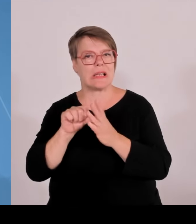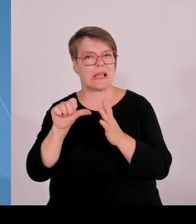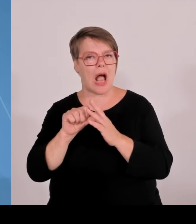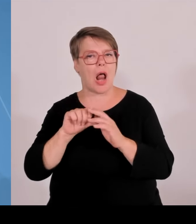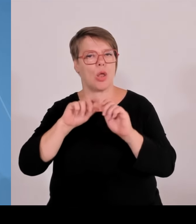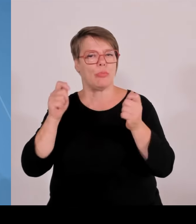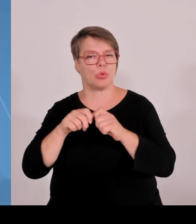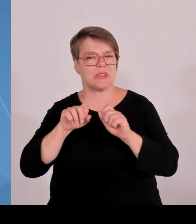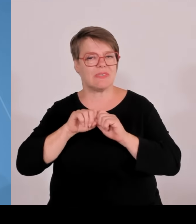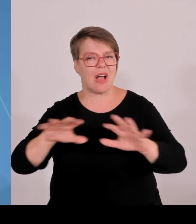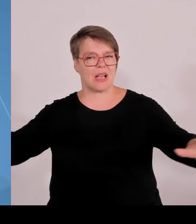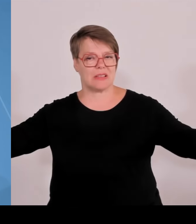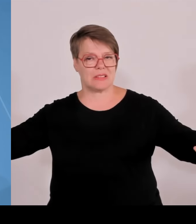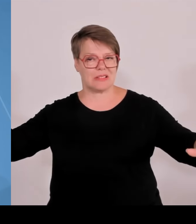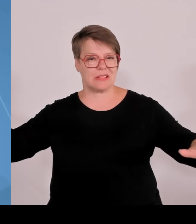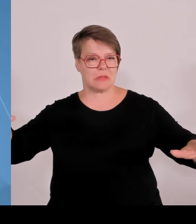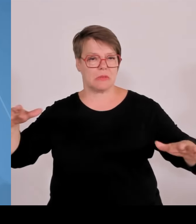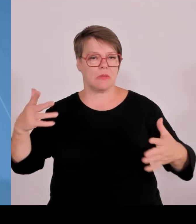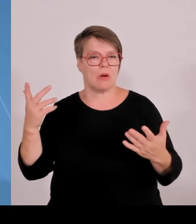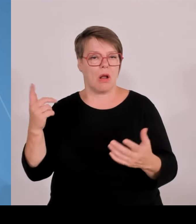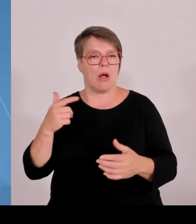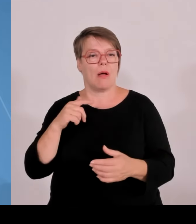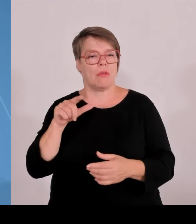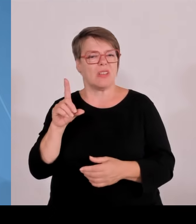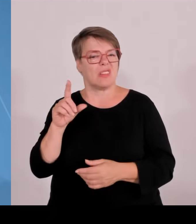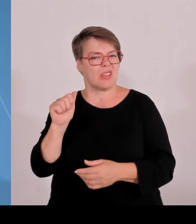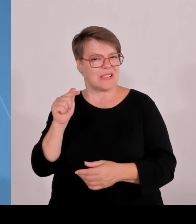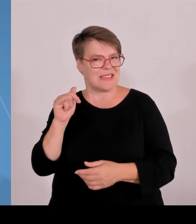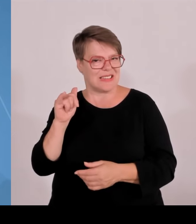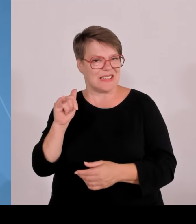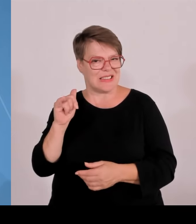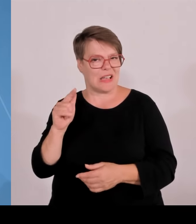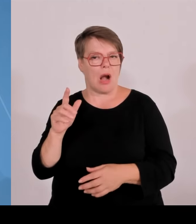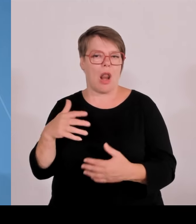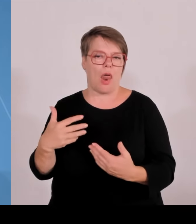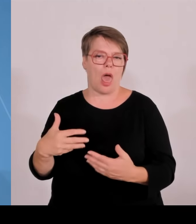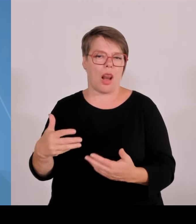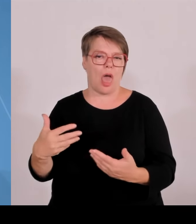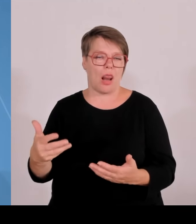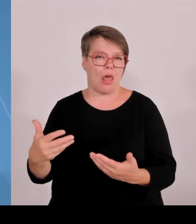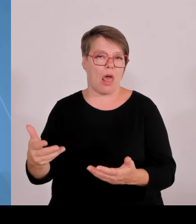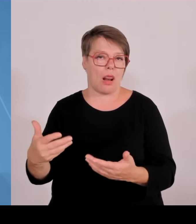und Forschung in Deutschland. Sie ist nicht völlig hoffnungslos, aber sie ist doch sehr ernüchternd, weil man